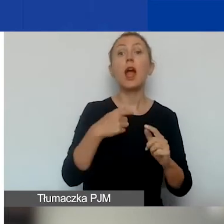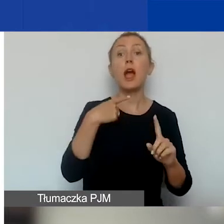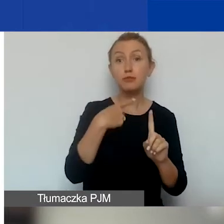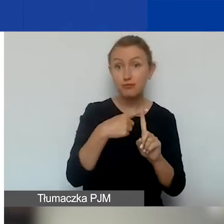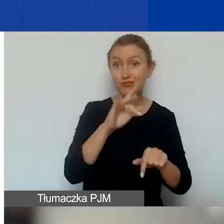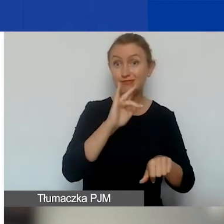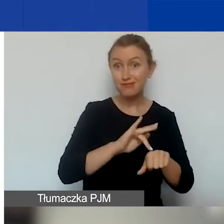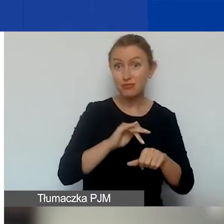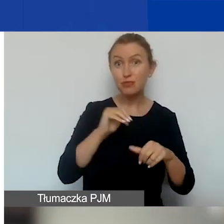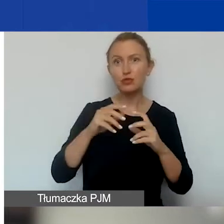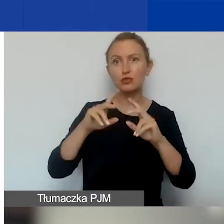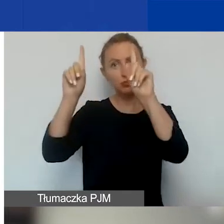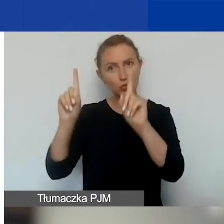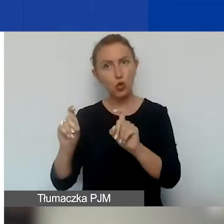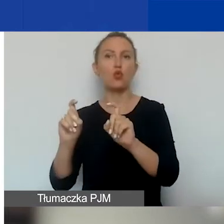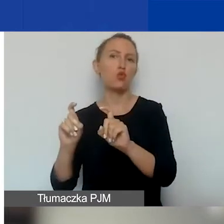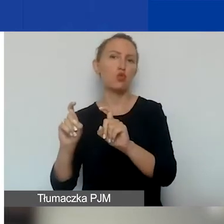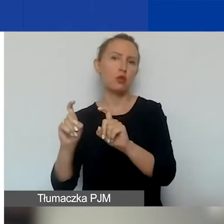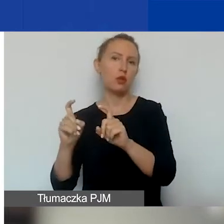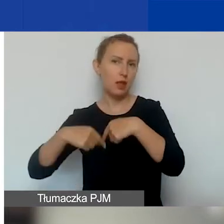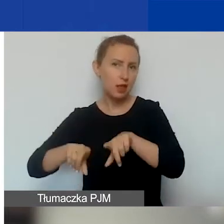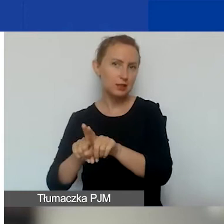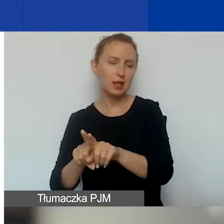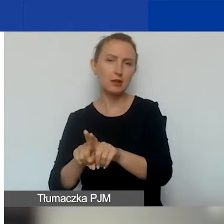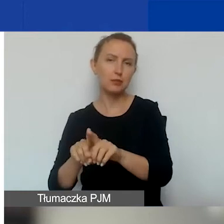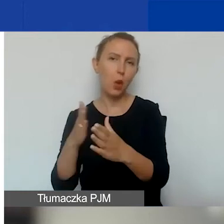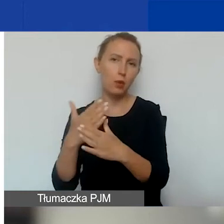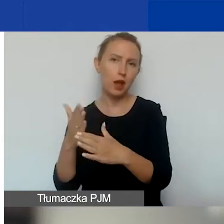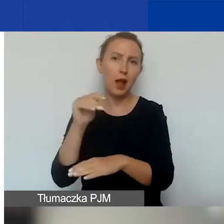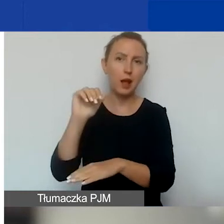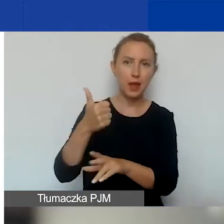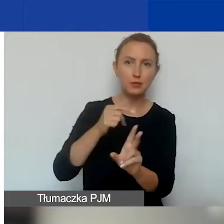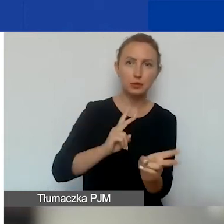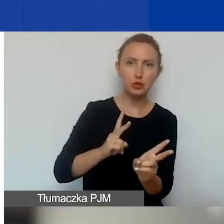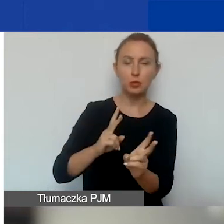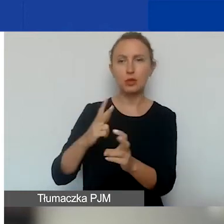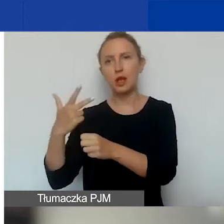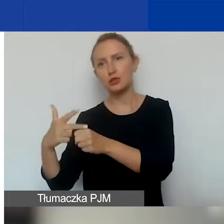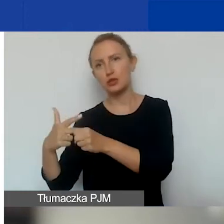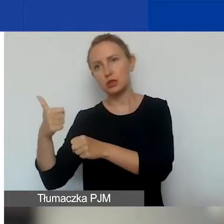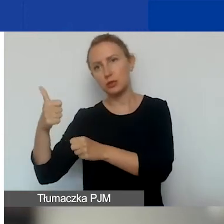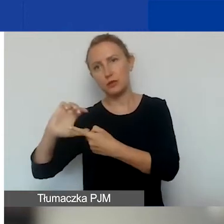może rozpocząć się jego realizacja między 1 listopada a 31 grudnia.